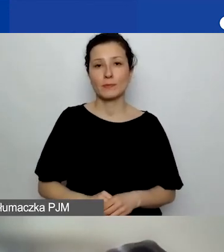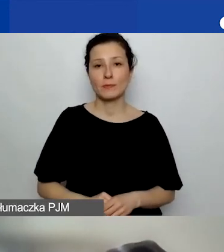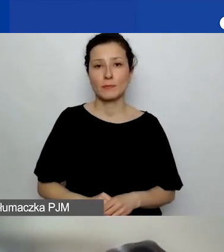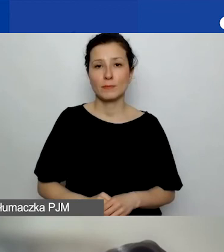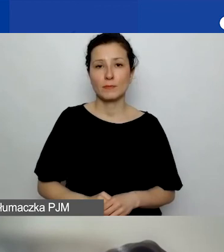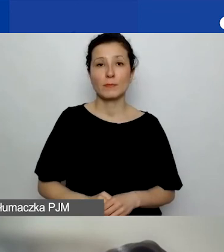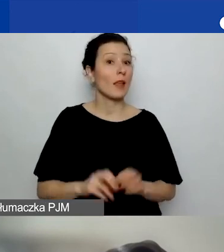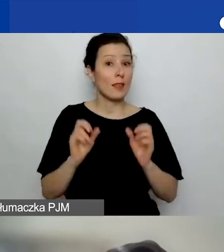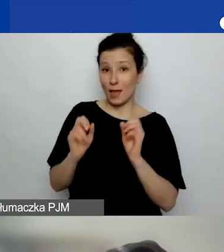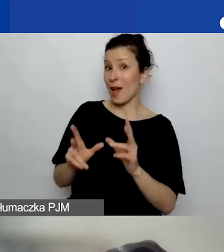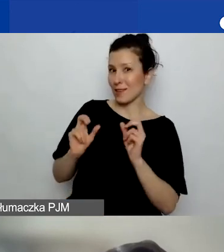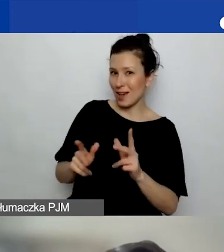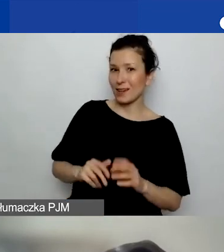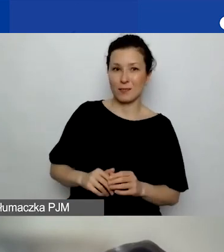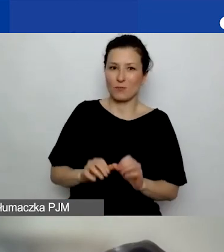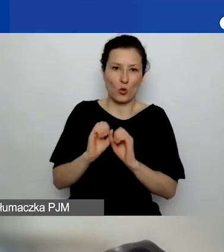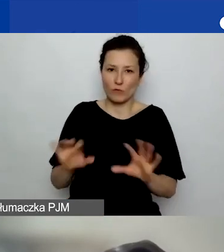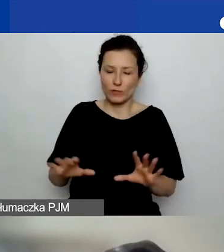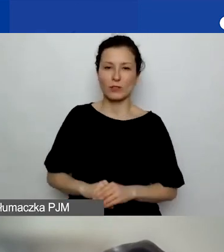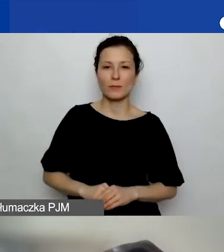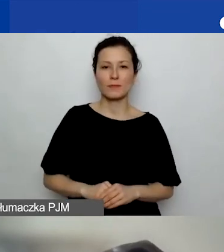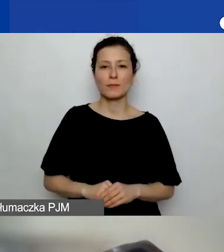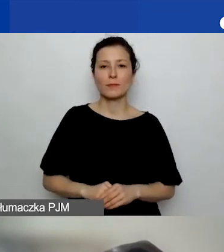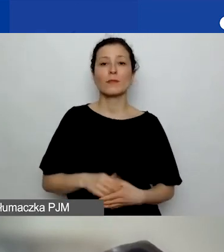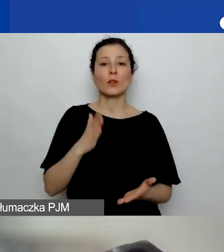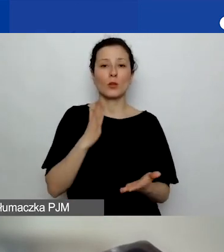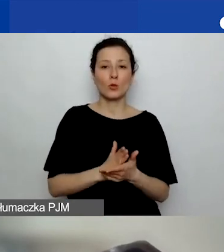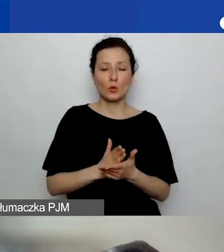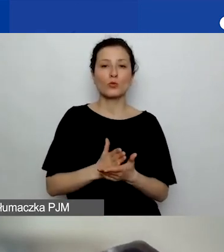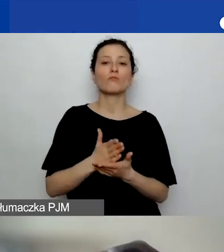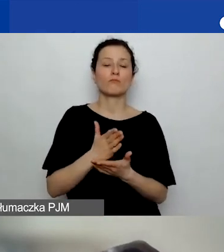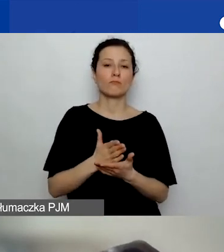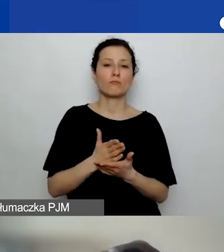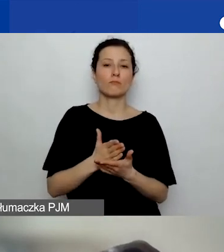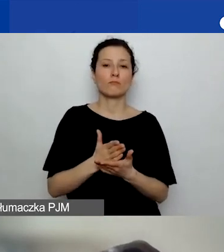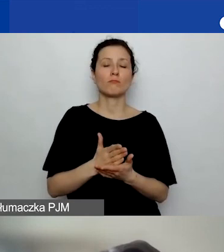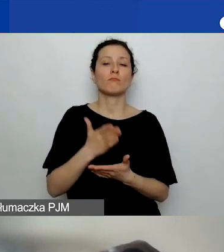Tak, jak najbardziej, już składając wniosek. Przez "obie" mam na myśli lidera i partnera.